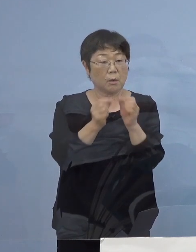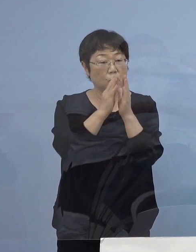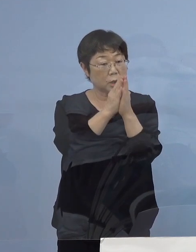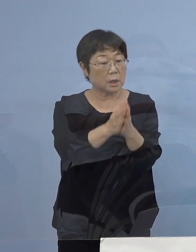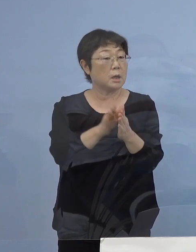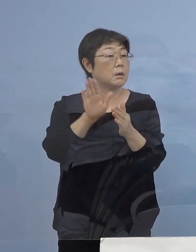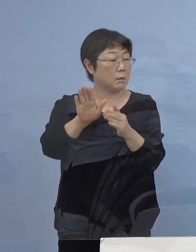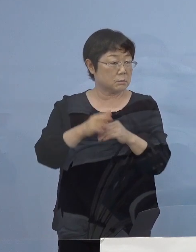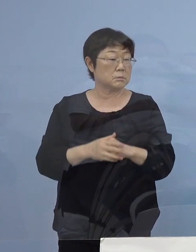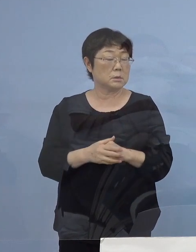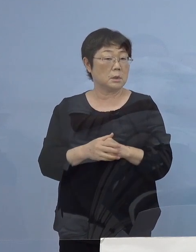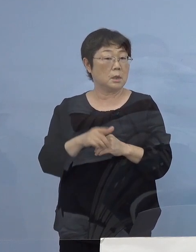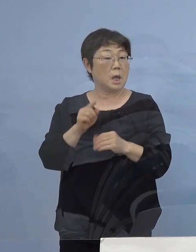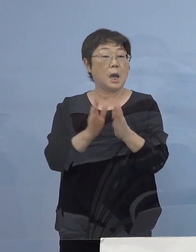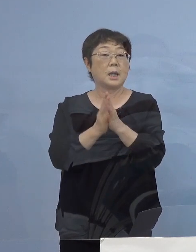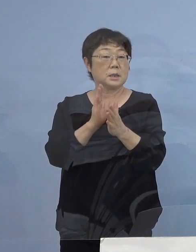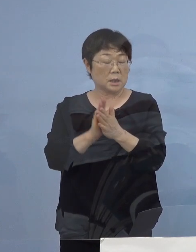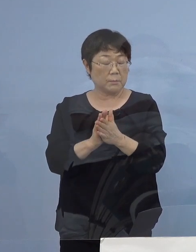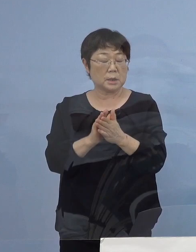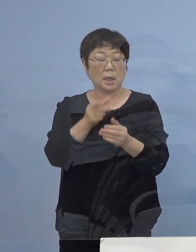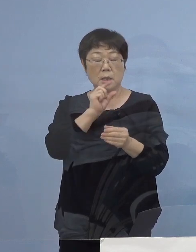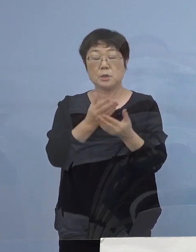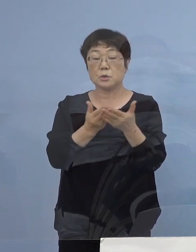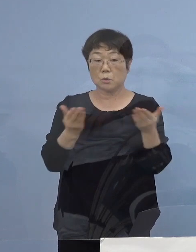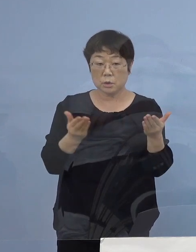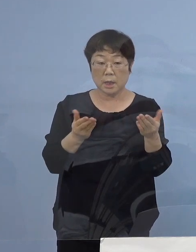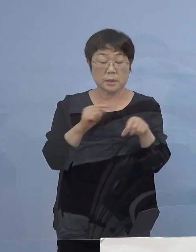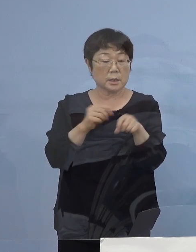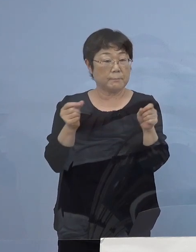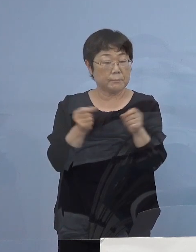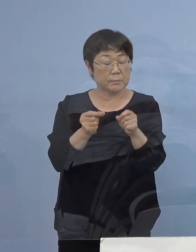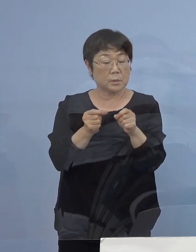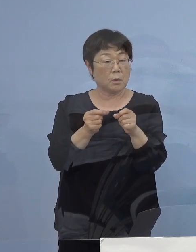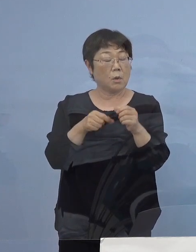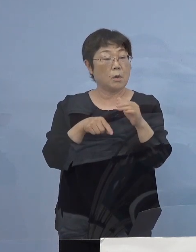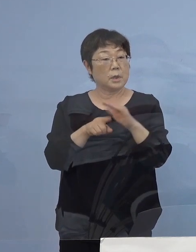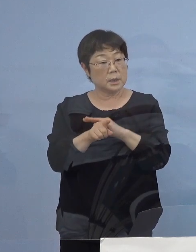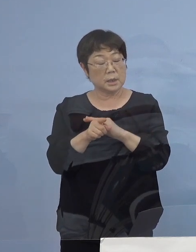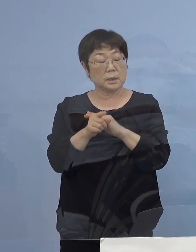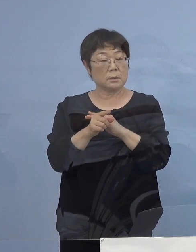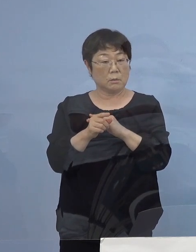改めて こういった飲食店への営業時間短縮をかける意義を お願いできますでしょうか